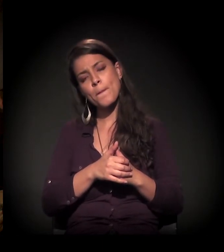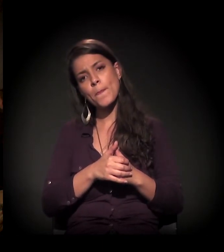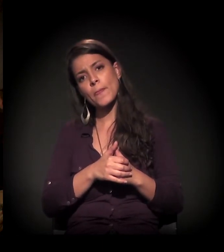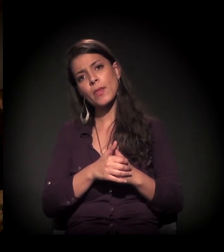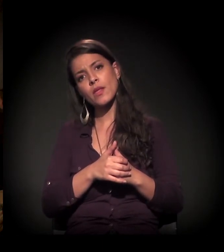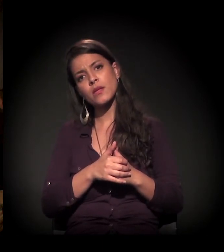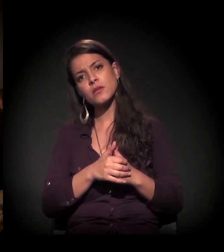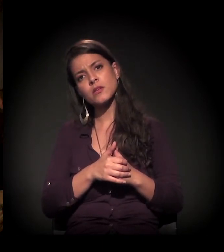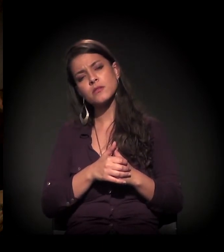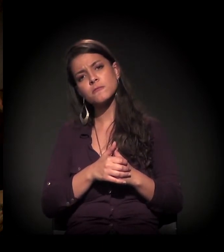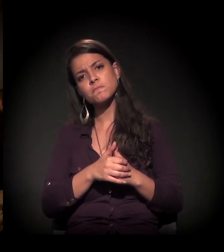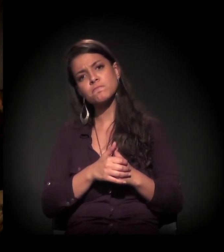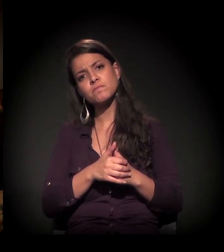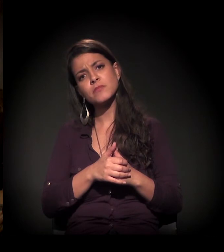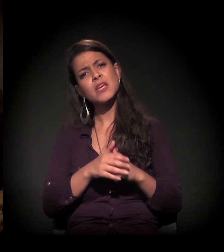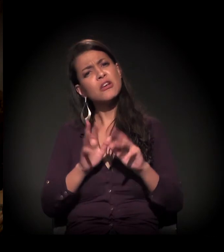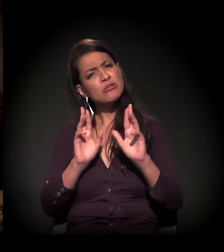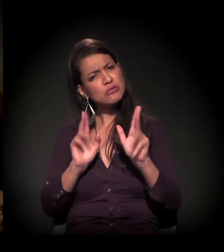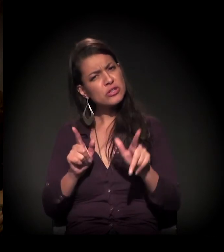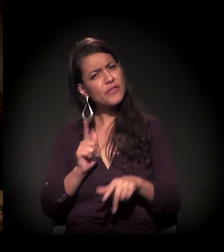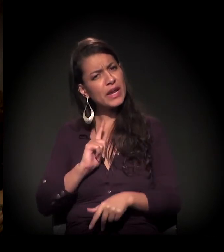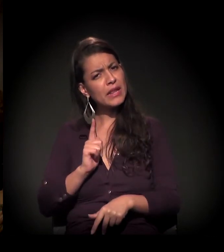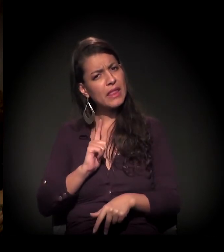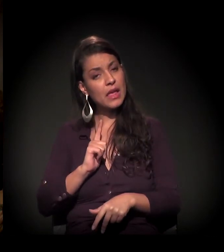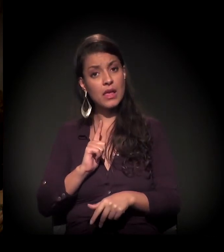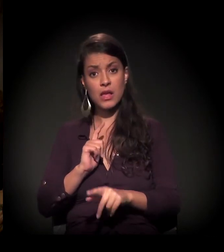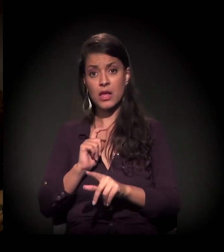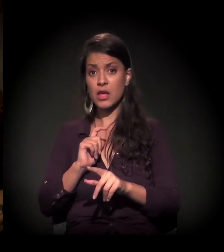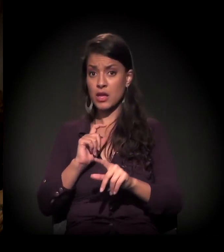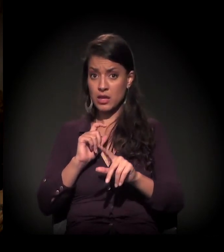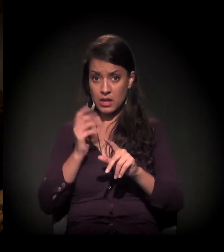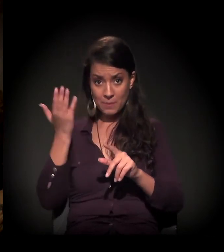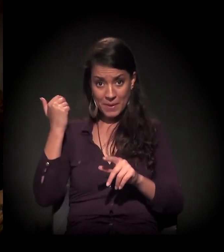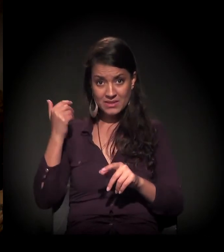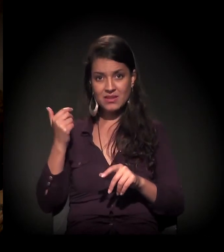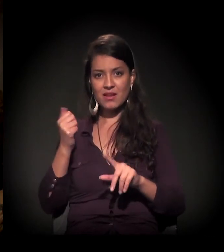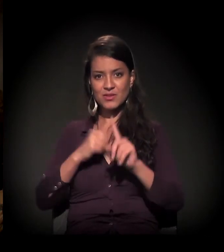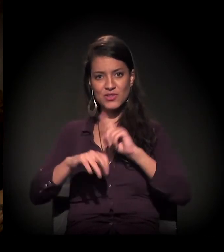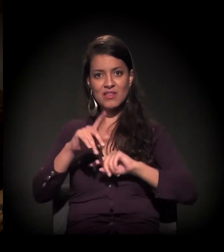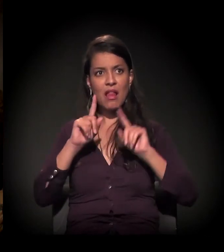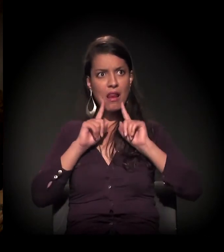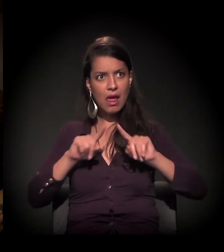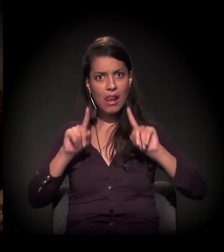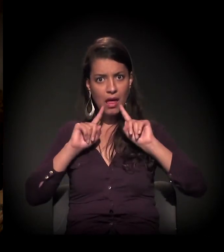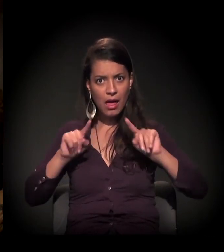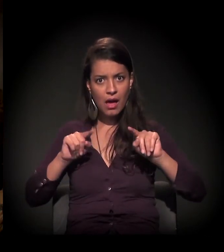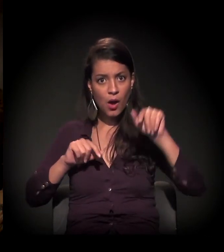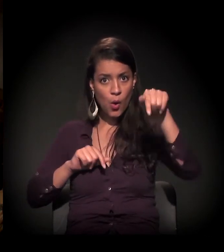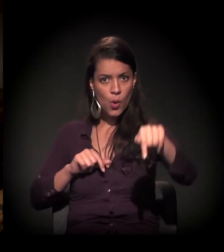se vocês sentem diferença na movimentação da sociedade civil lá atrás e a de hoje?